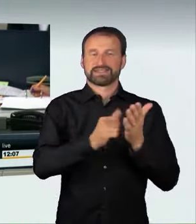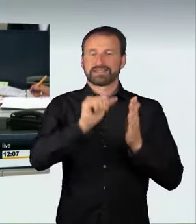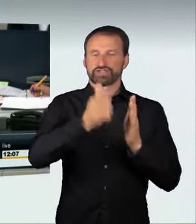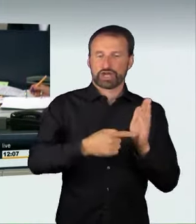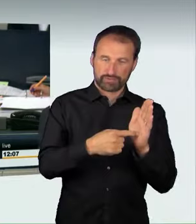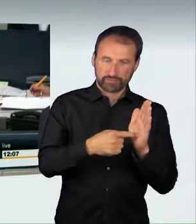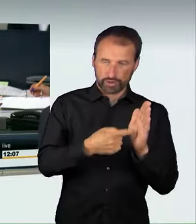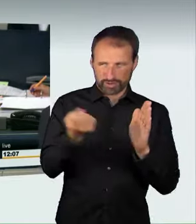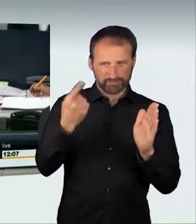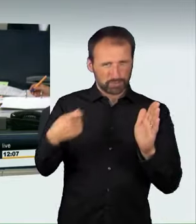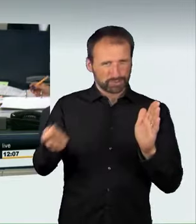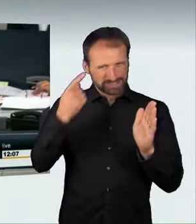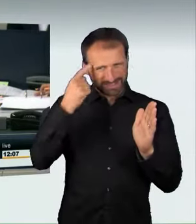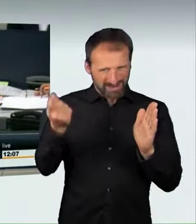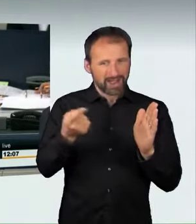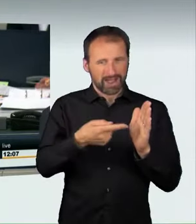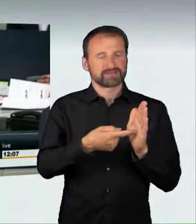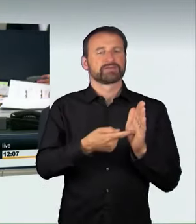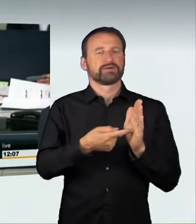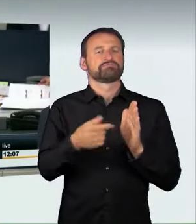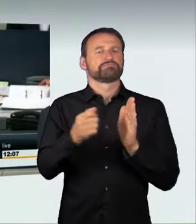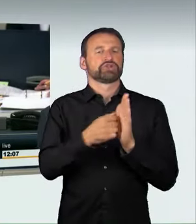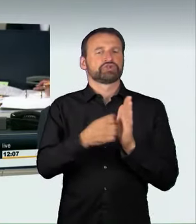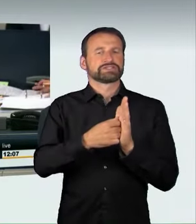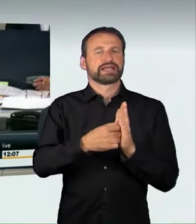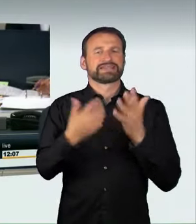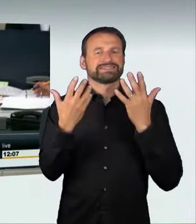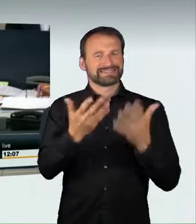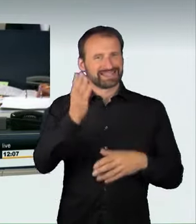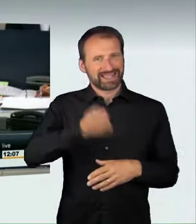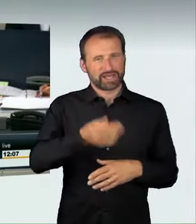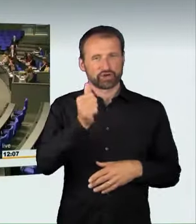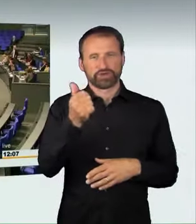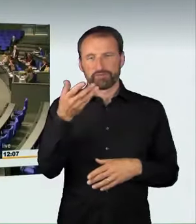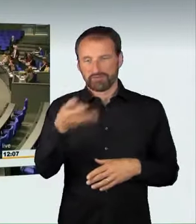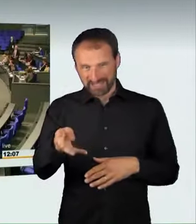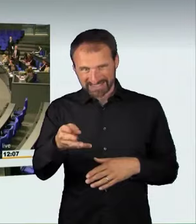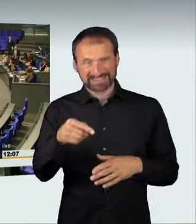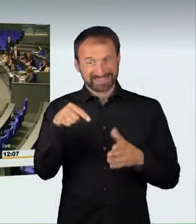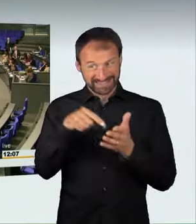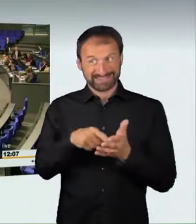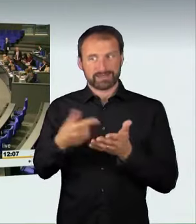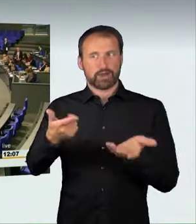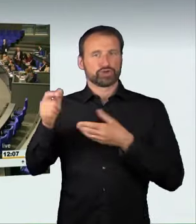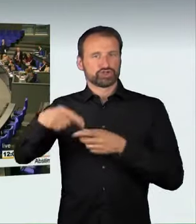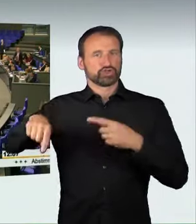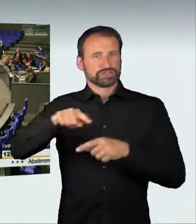in der Ausschussfassung anzunehmen. Ich bitte diejenigen, die dem Gesetzentwurf in der Ausschussfassung zustimmen wollen, um ihr Handzeichen.